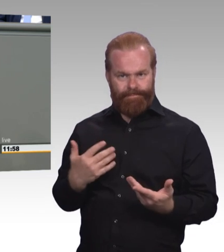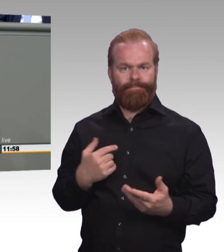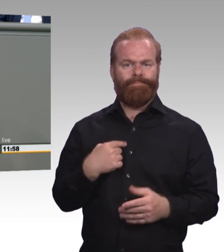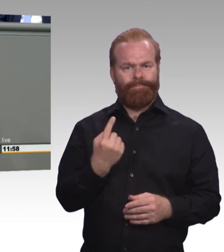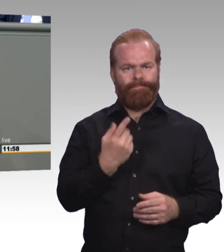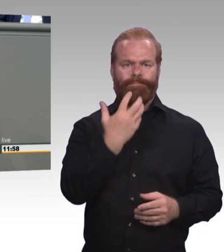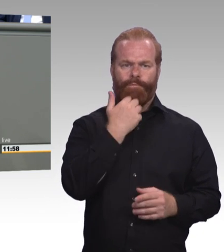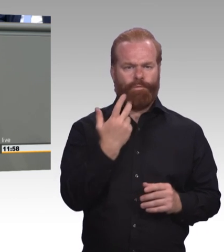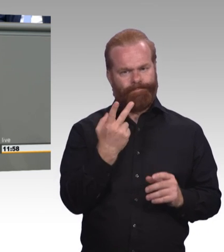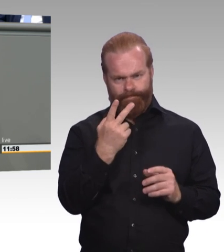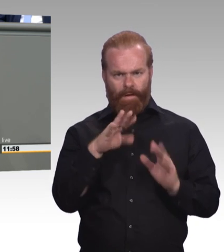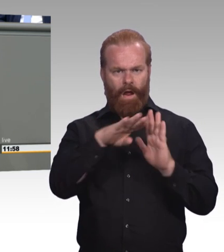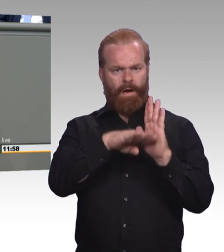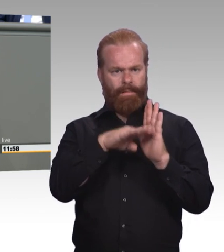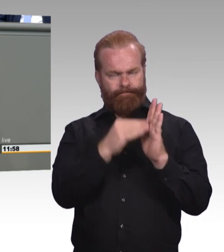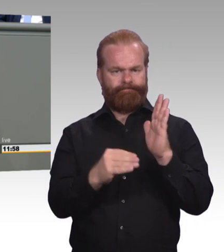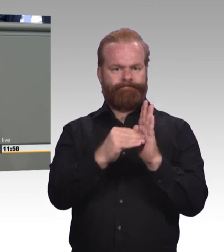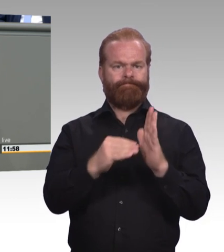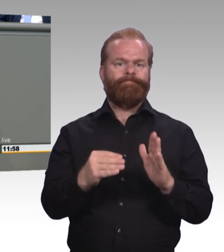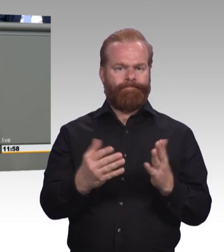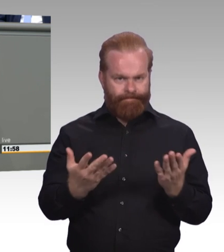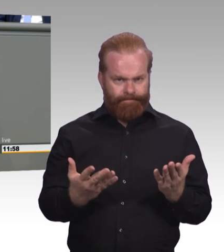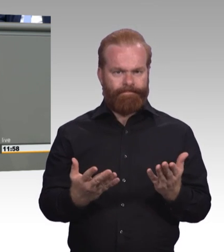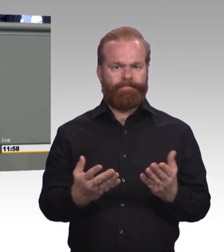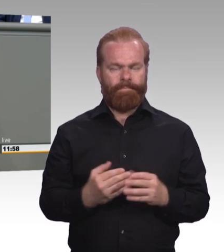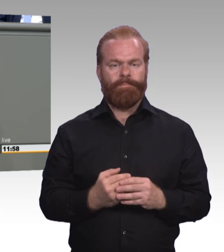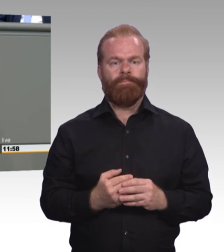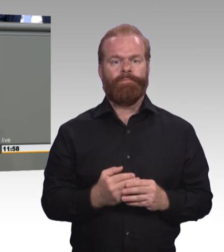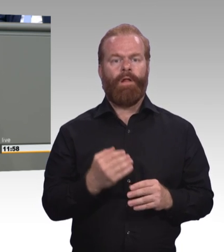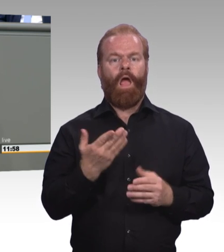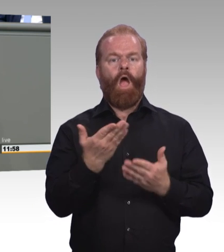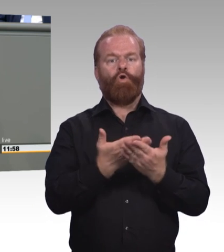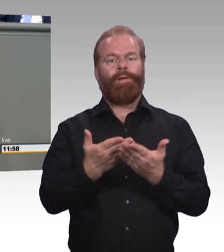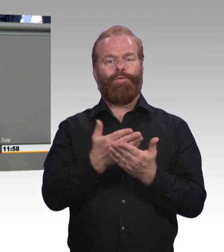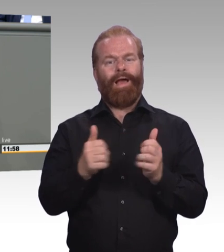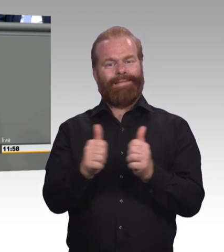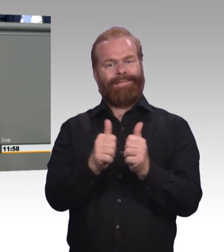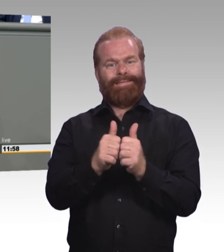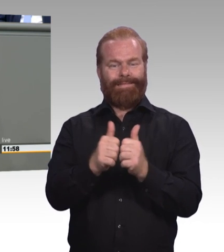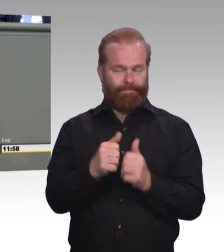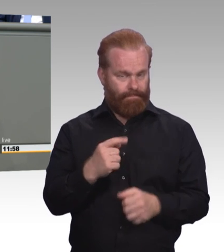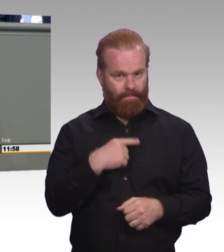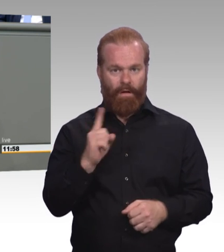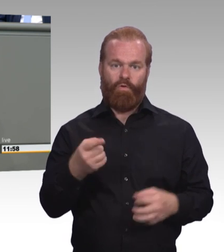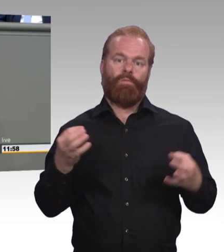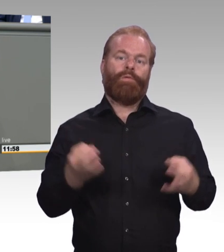Die muss eine Zukunft haben, denn sie ist in der Tat ein Erfolgsmodell, aber sie muss flexibel und individueller handhabbar sein.